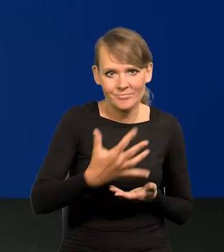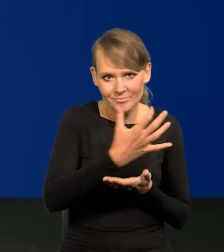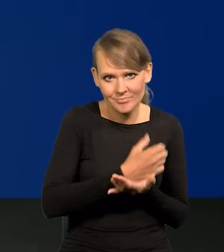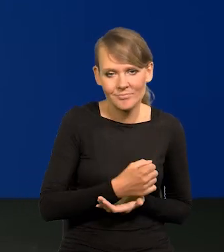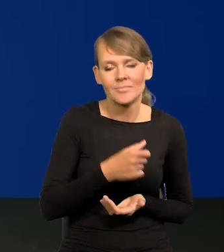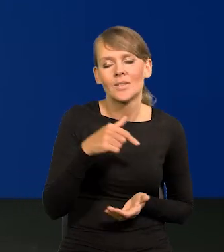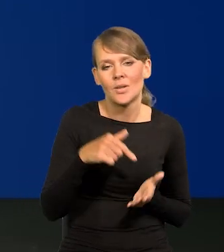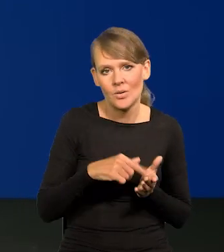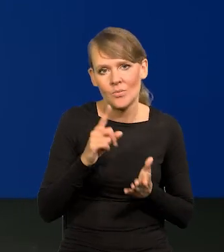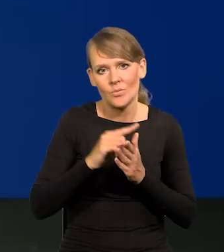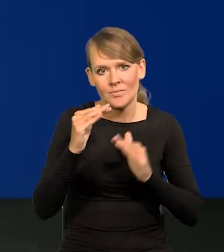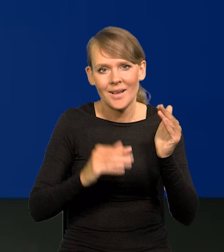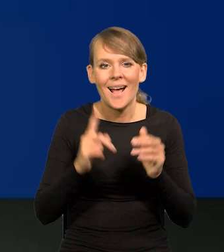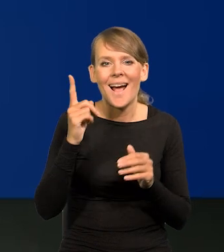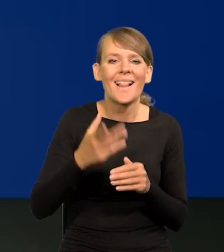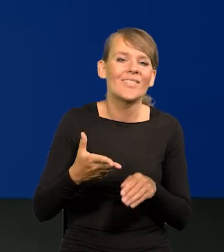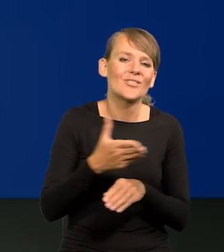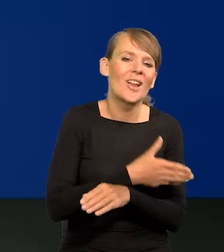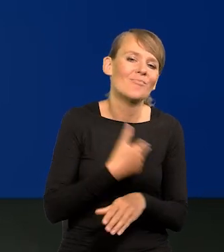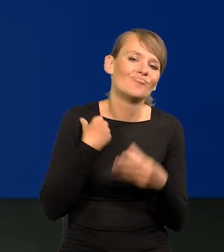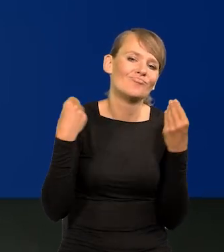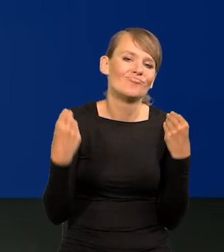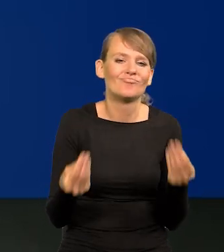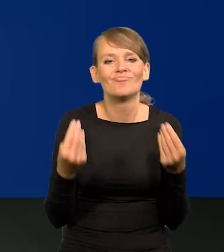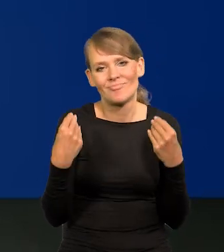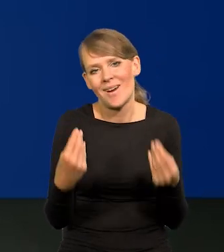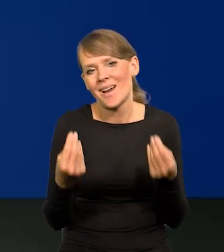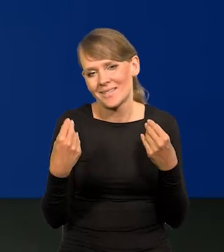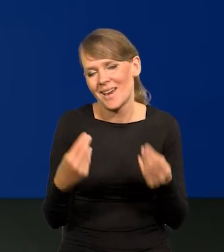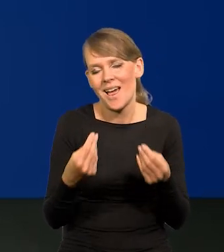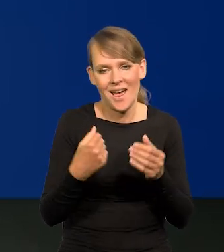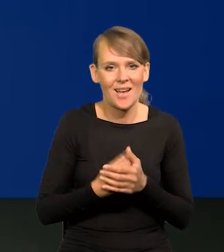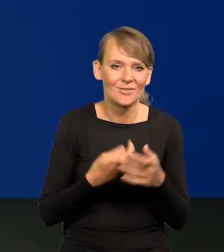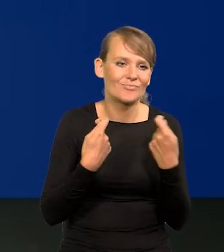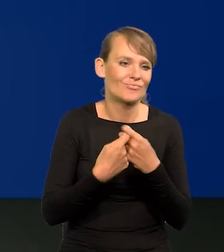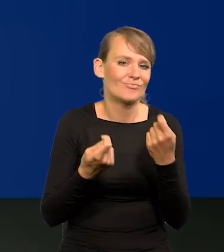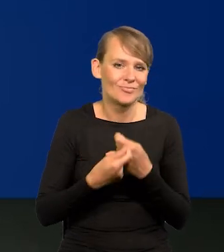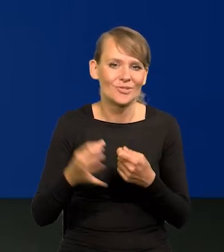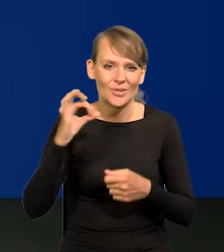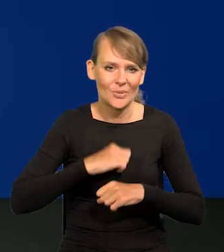Ale skończyło się to eldorado dla sprzedawców i to jest normalne.